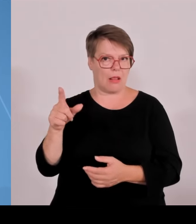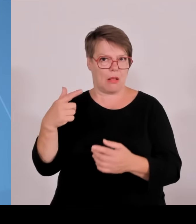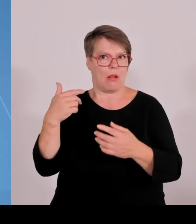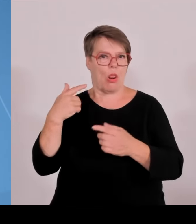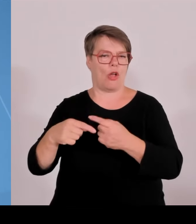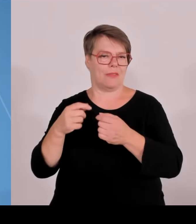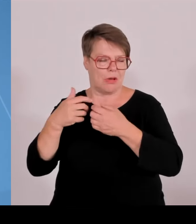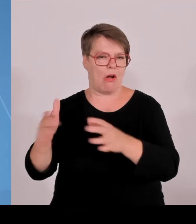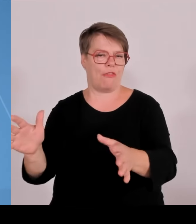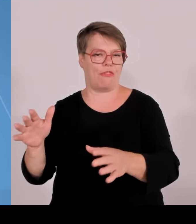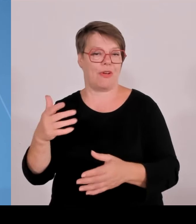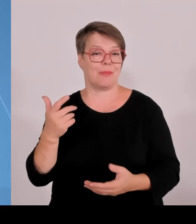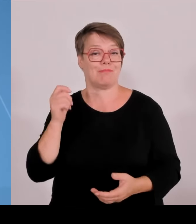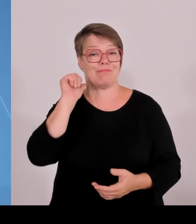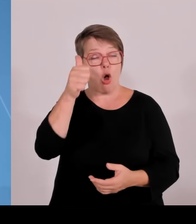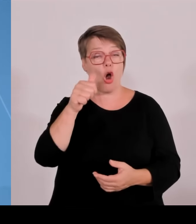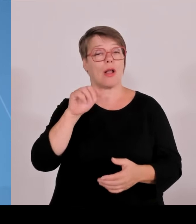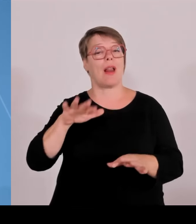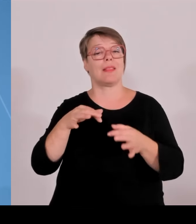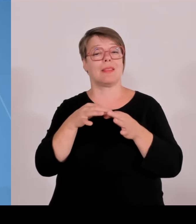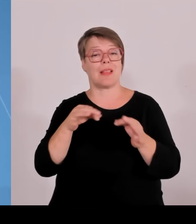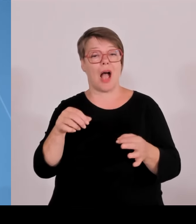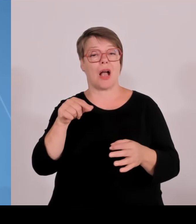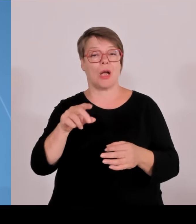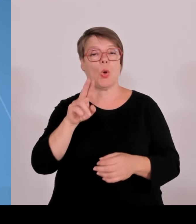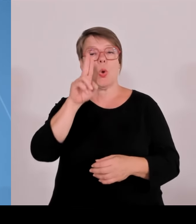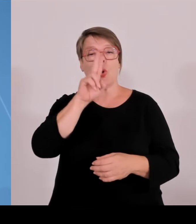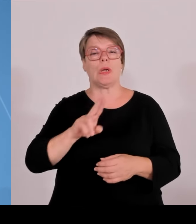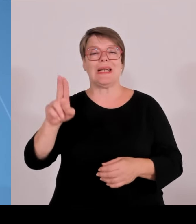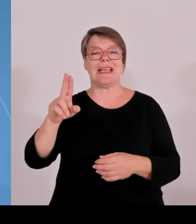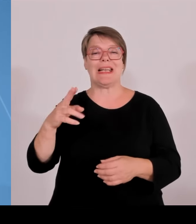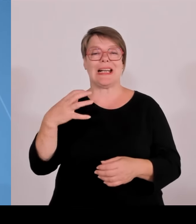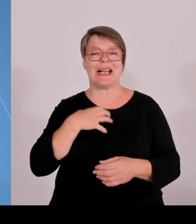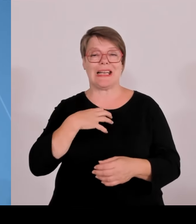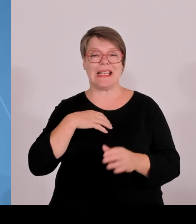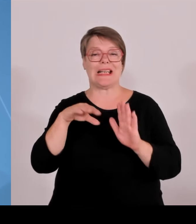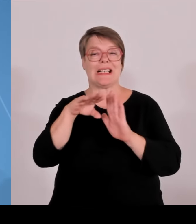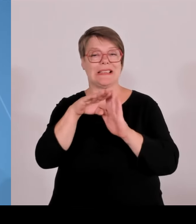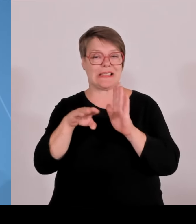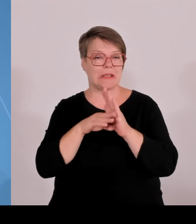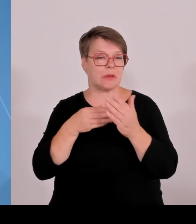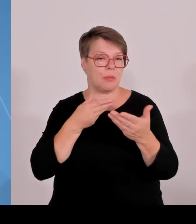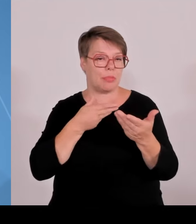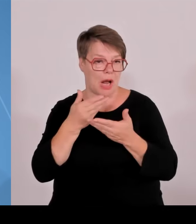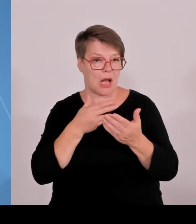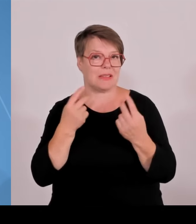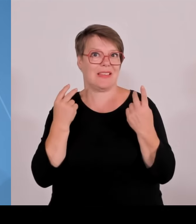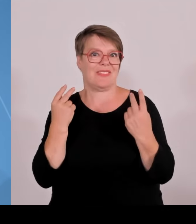Baubeginn der Studentenstadt in München und vieles andere mehr. Heute, wie gesagt Schwerpunkt im Kabinett,